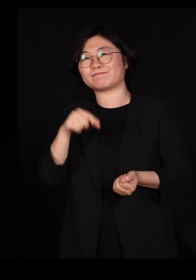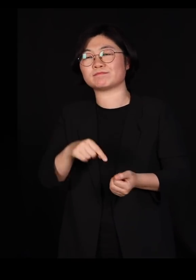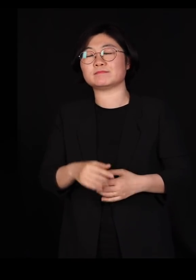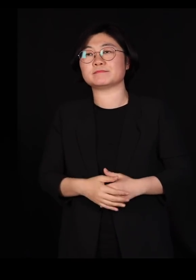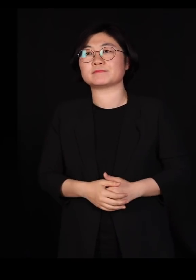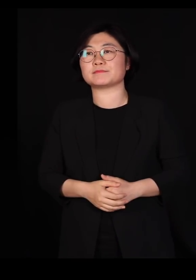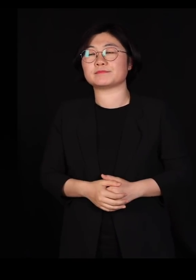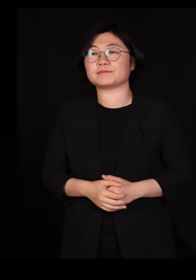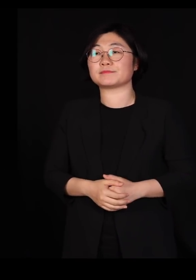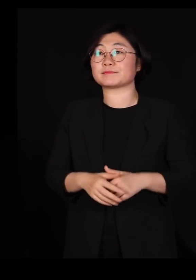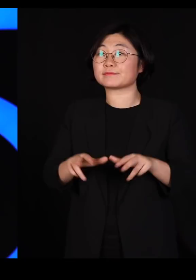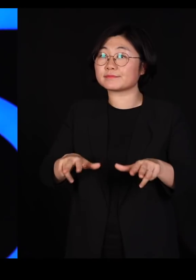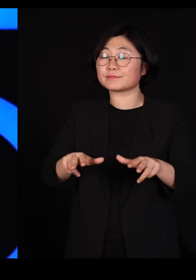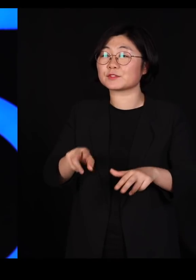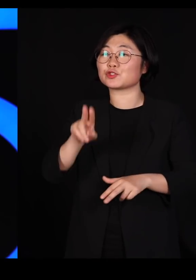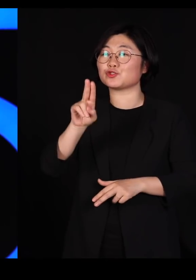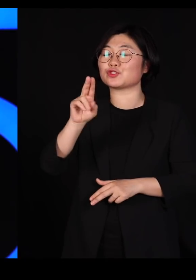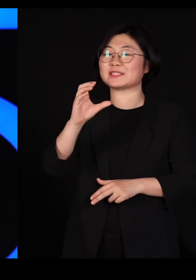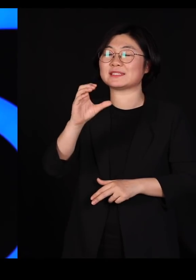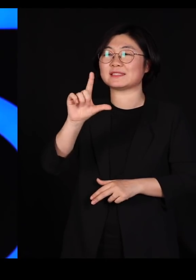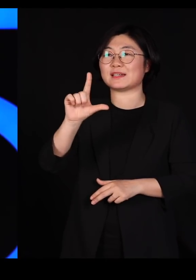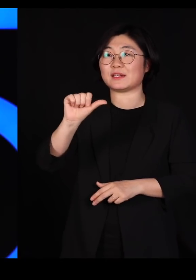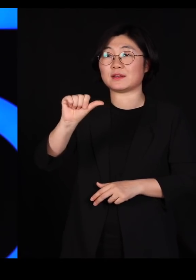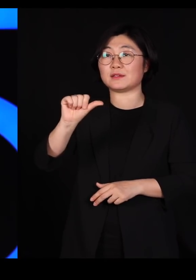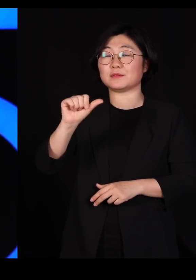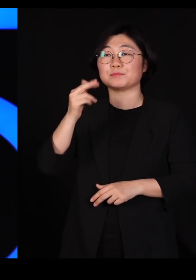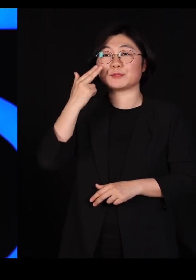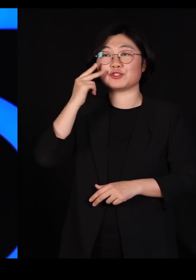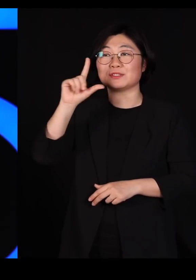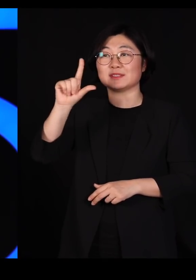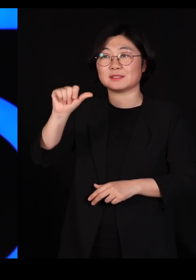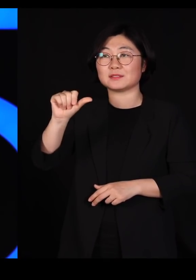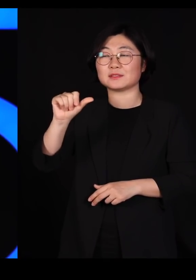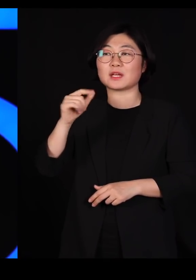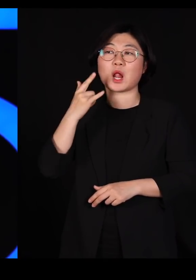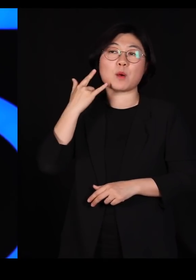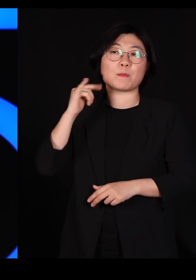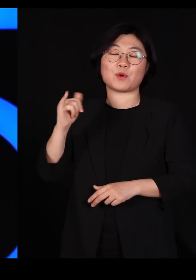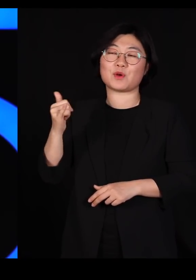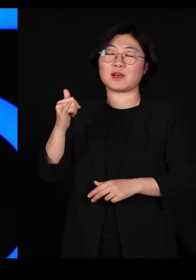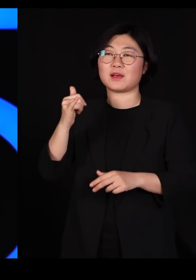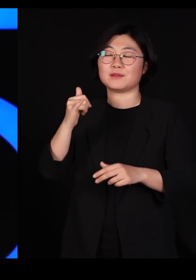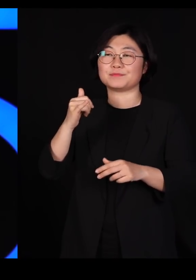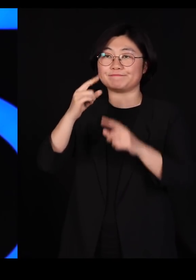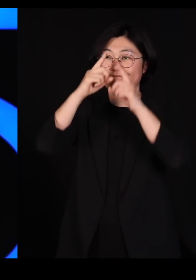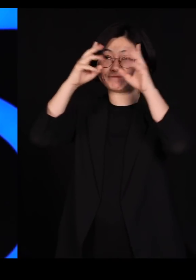지금은 UCLA 미국 로스앤젤레스에 있는 캘리포니아 주립 대학의